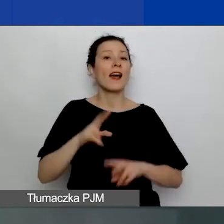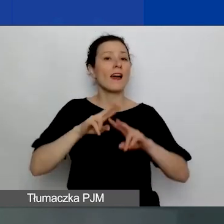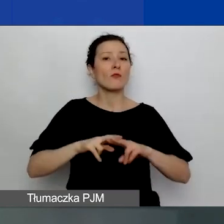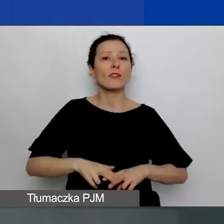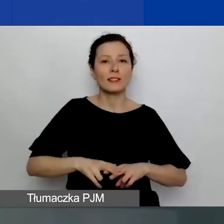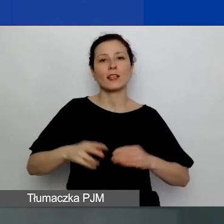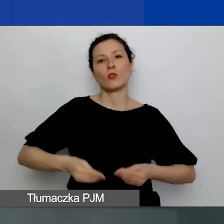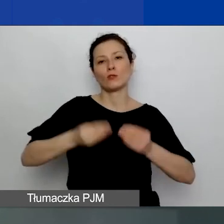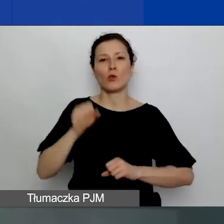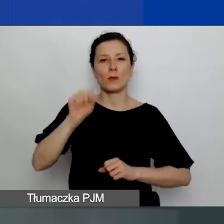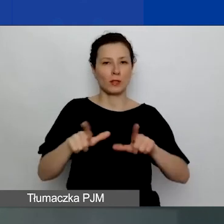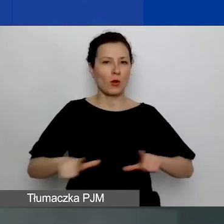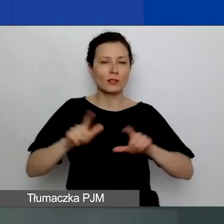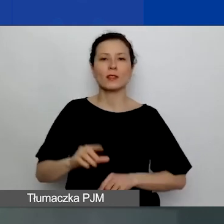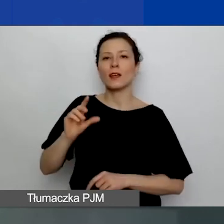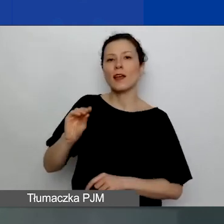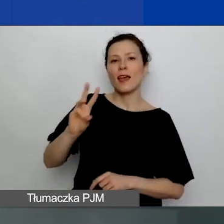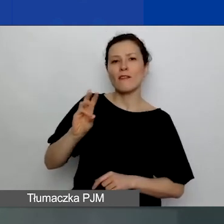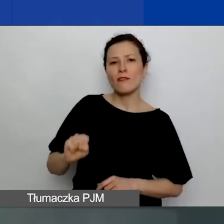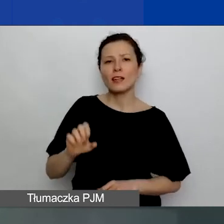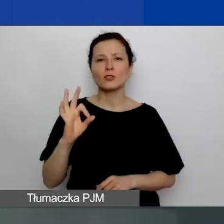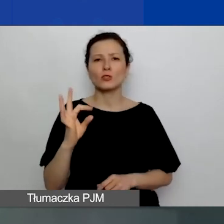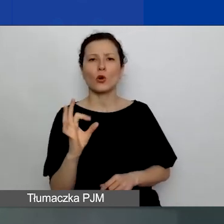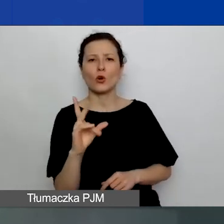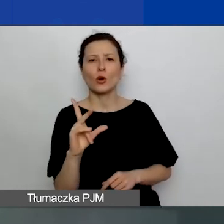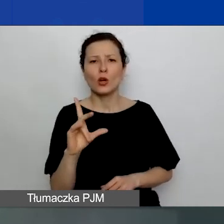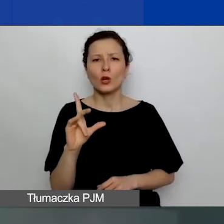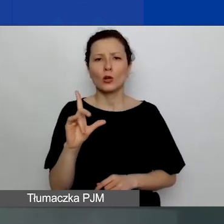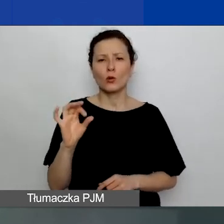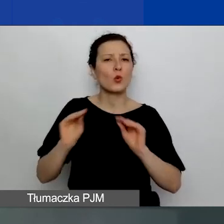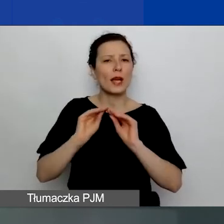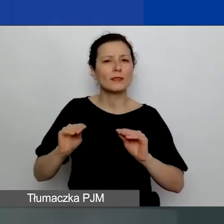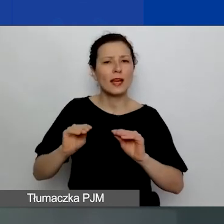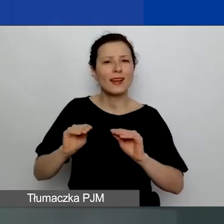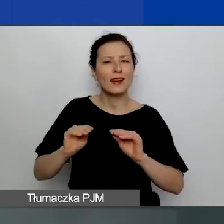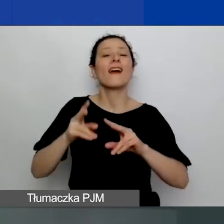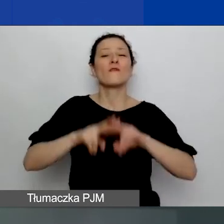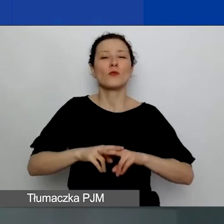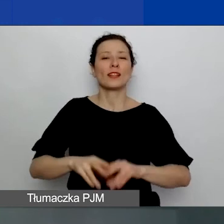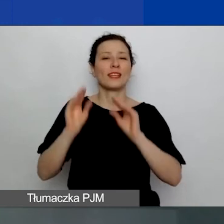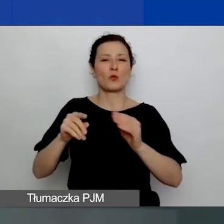oraz Ewa Stokłuska i Ewelina Kempista z Fundacji Edukacja dla Demokracji.